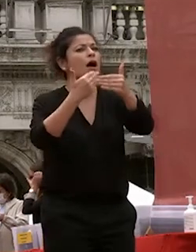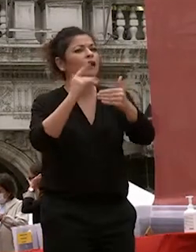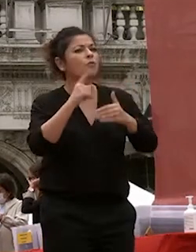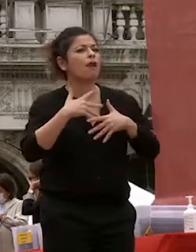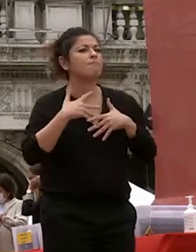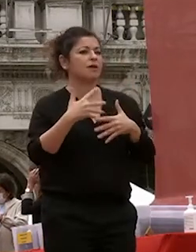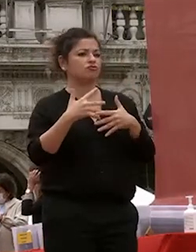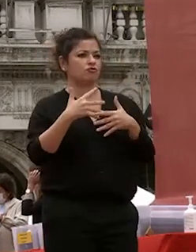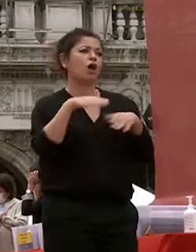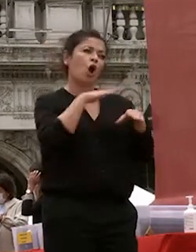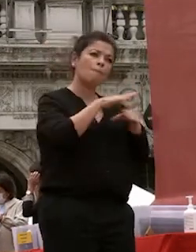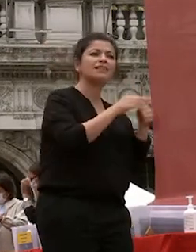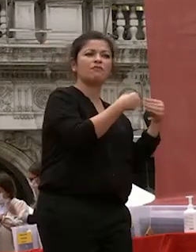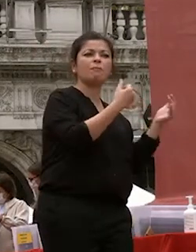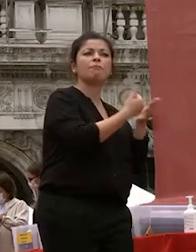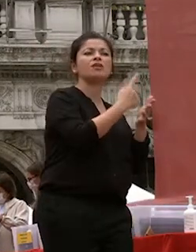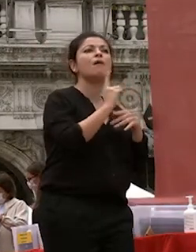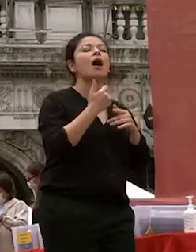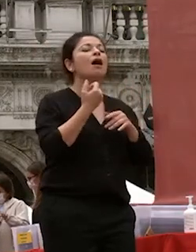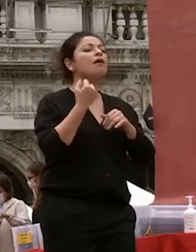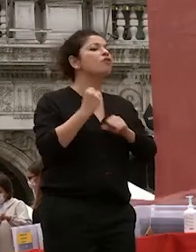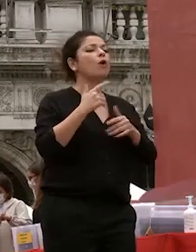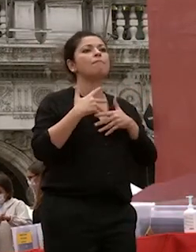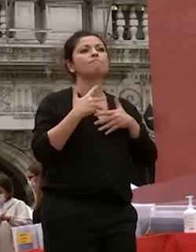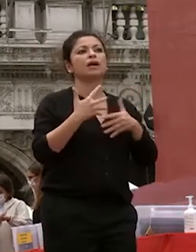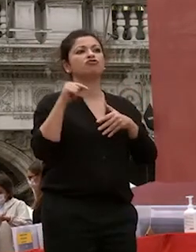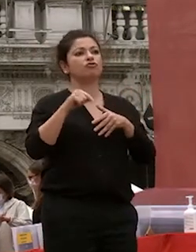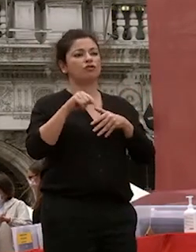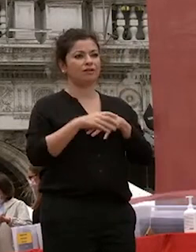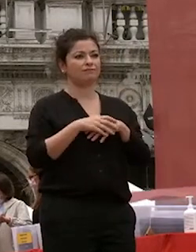professionalità siete giovani e nonostante i tempi grigi